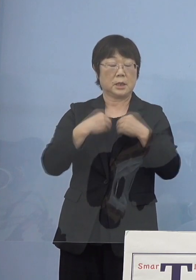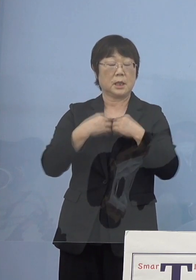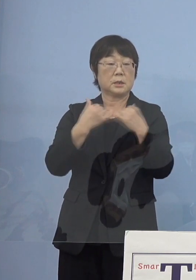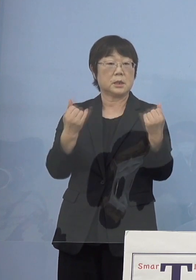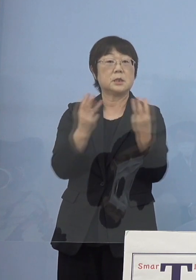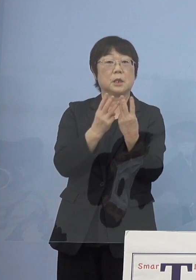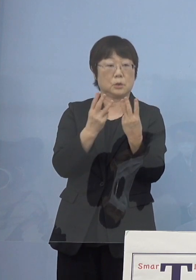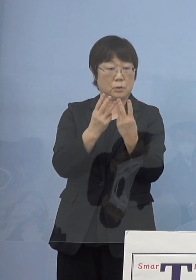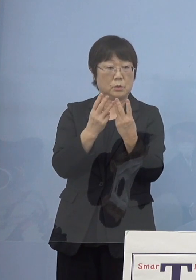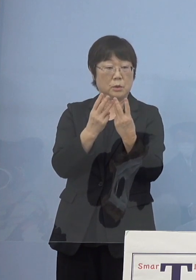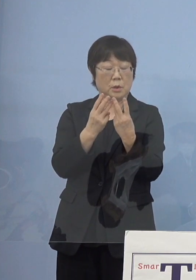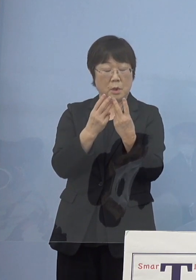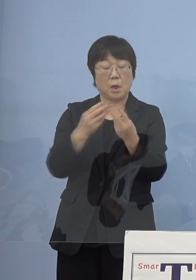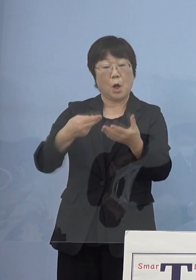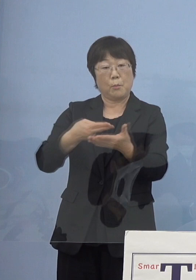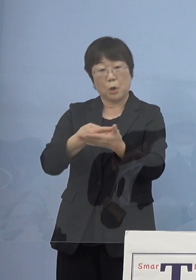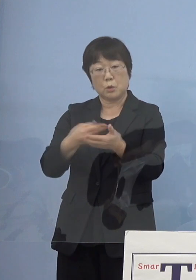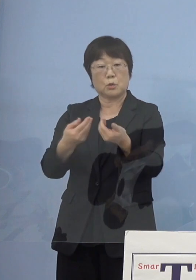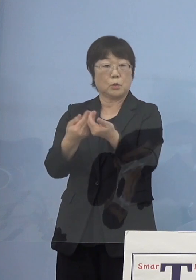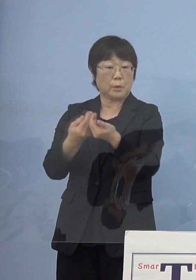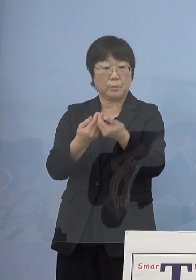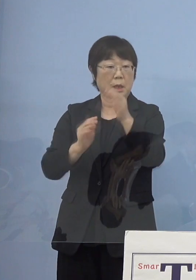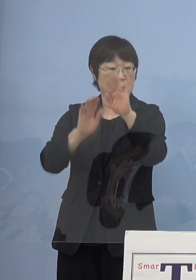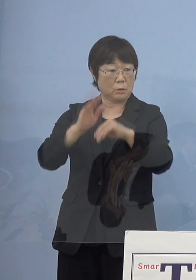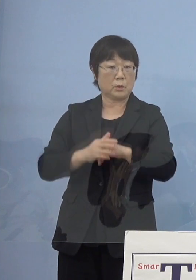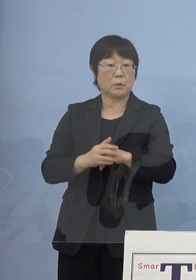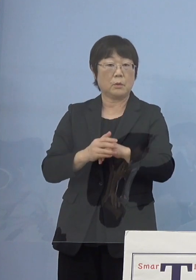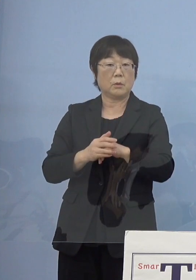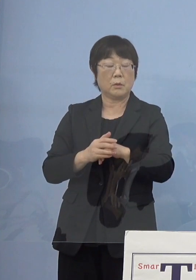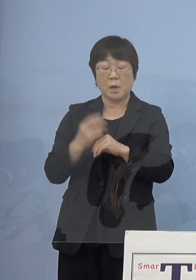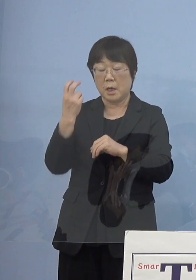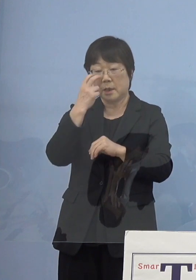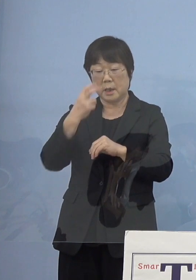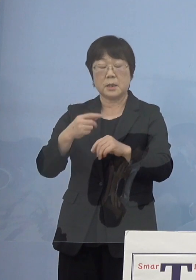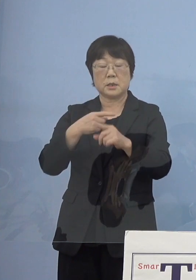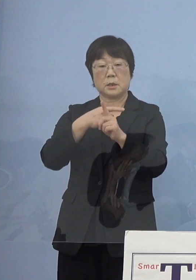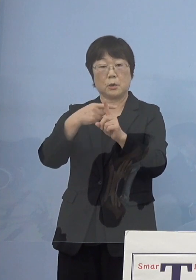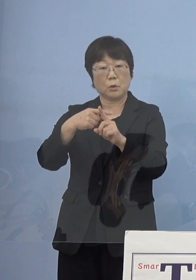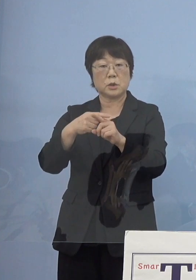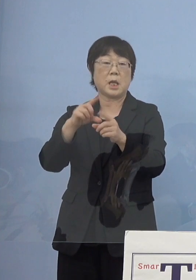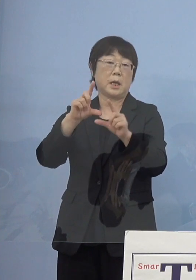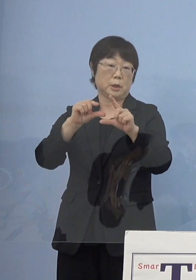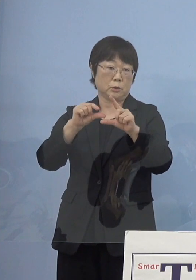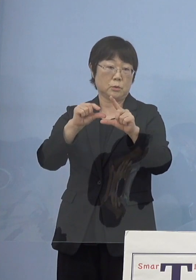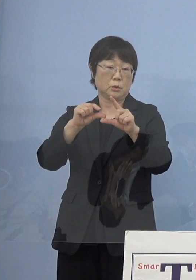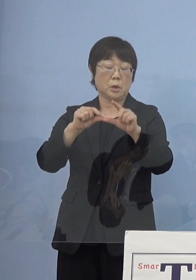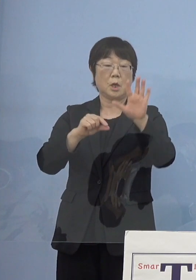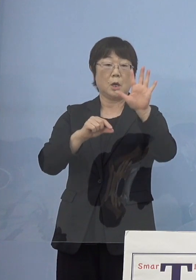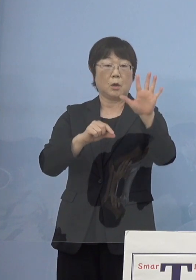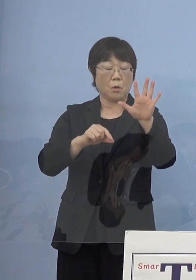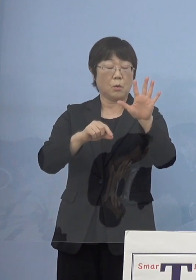また病床の逼迫具合 あるいは検査の陽性率5指標7項目